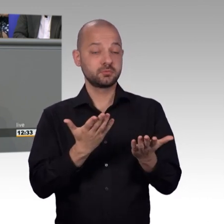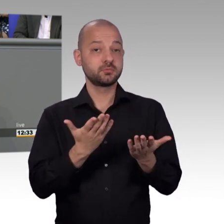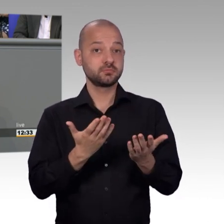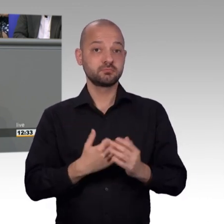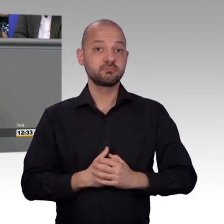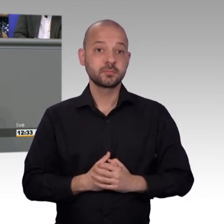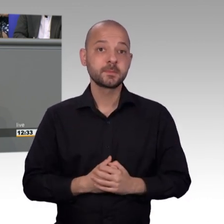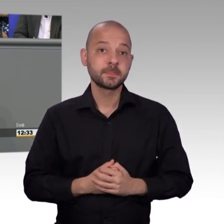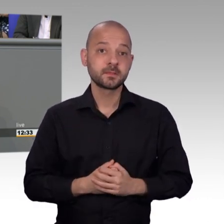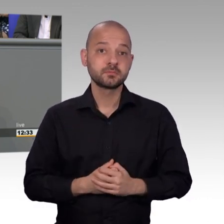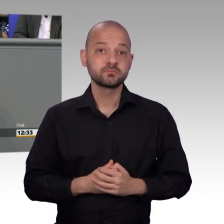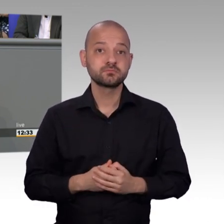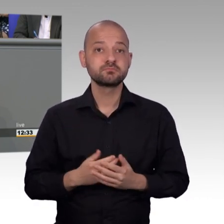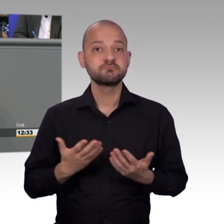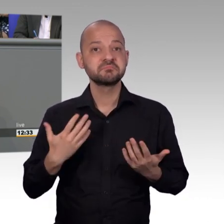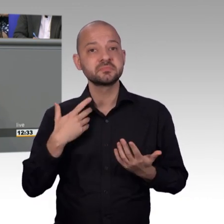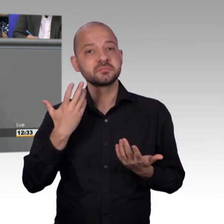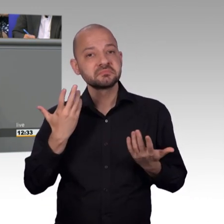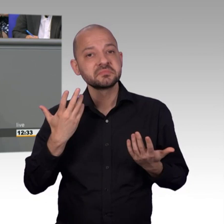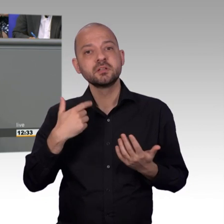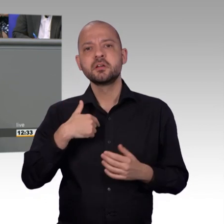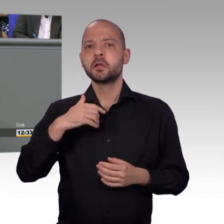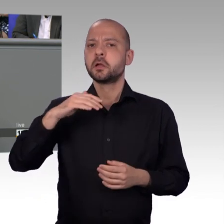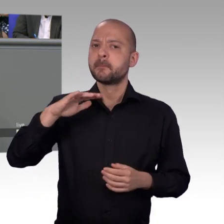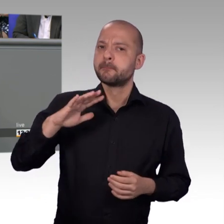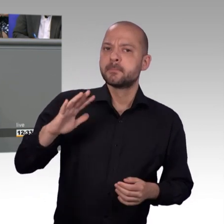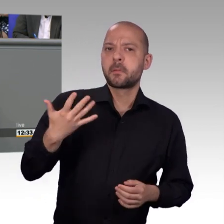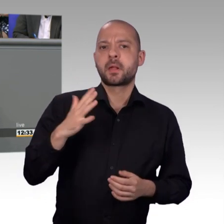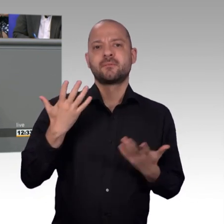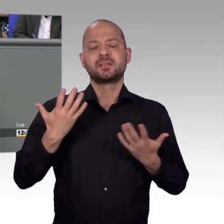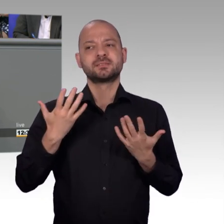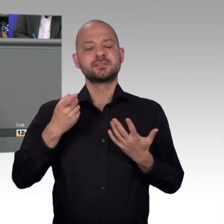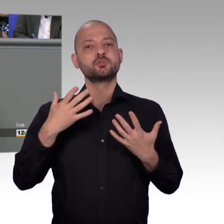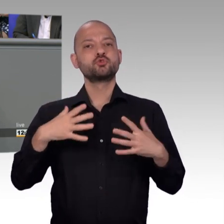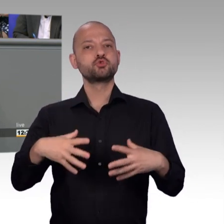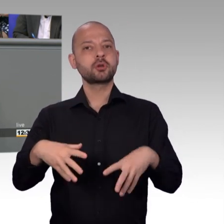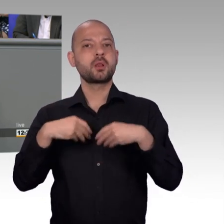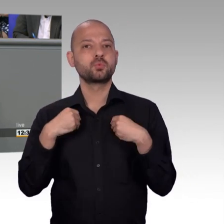glaube ich, die Statistik da nicht immer alles so aussagt wie es in Wirklichkeit ist.